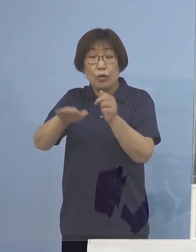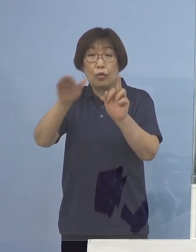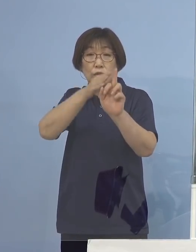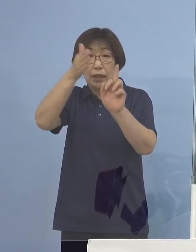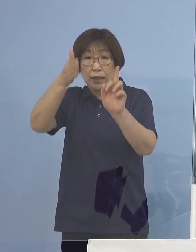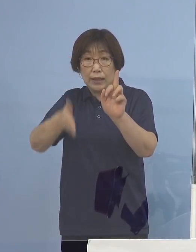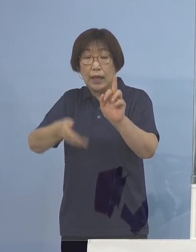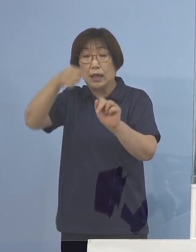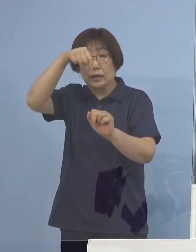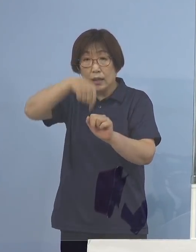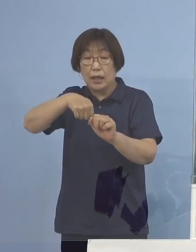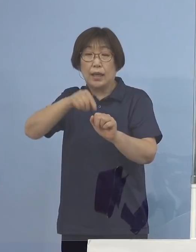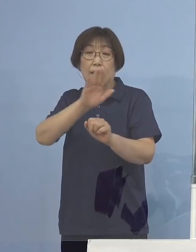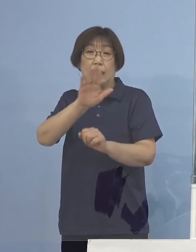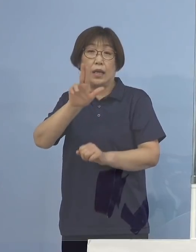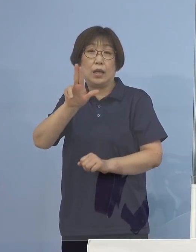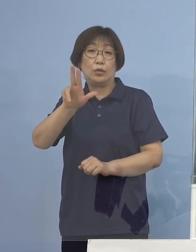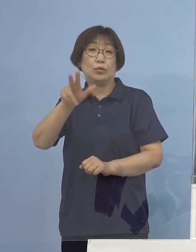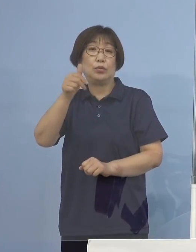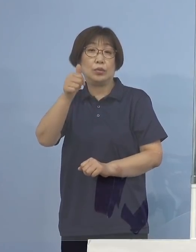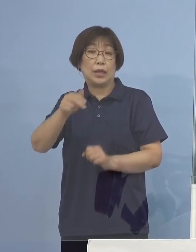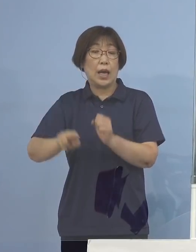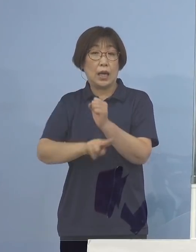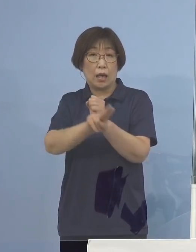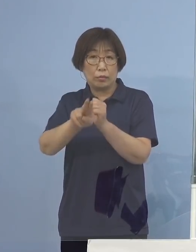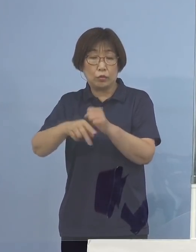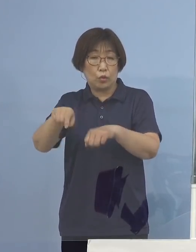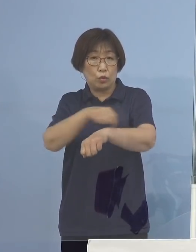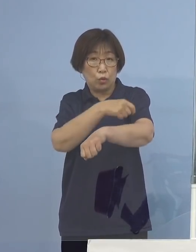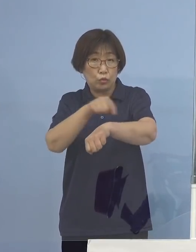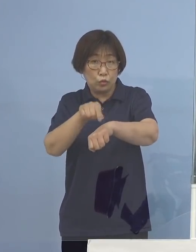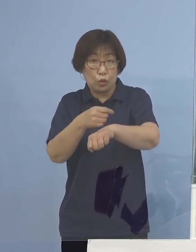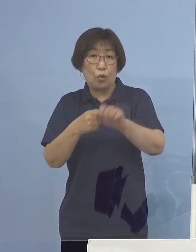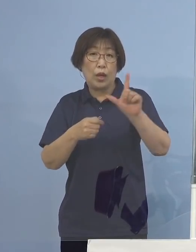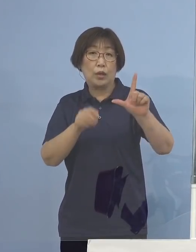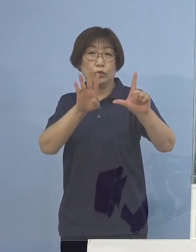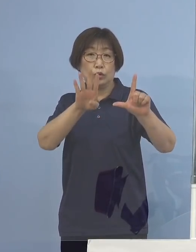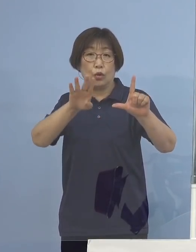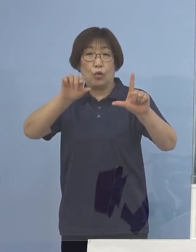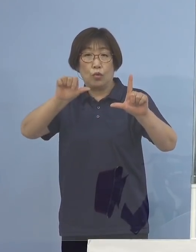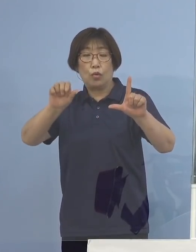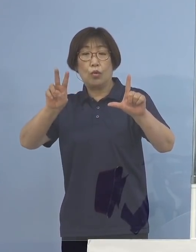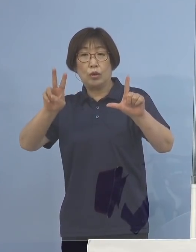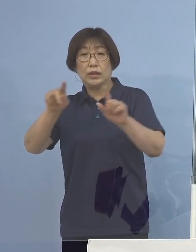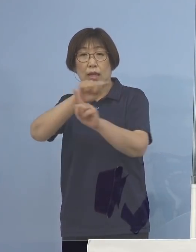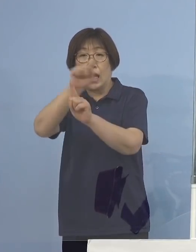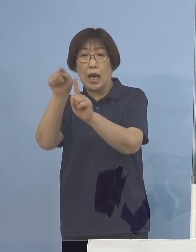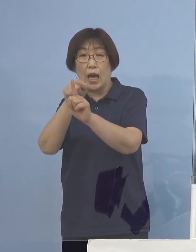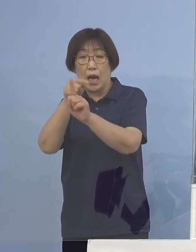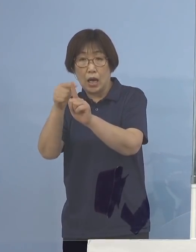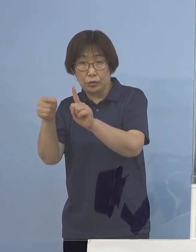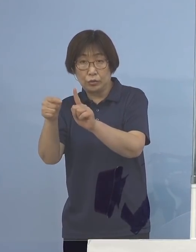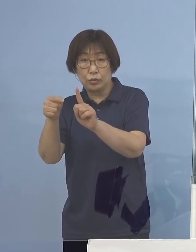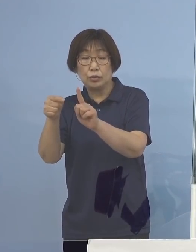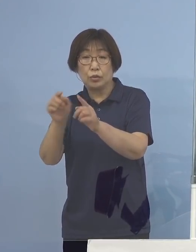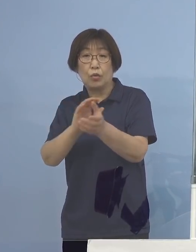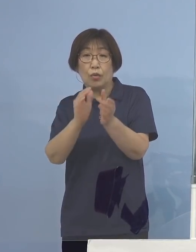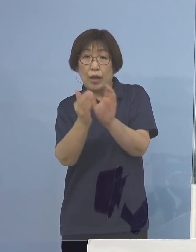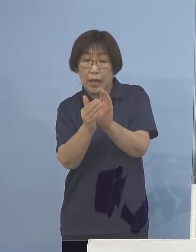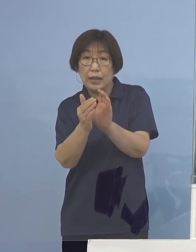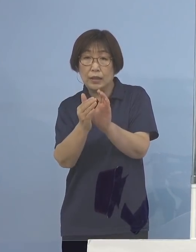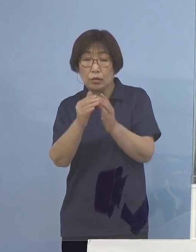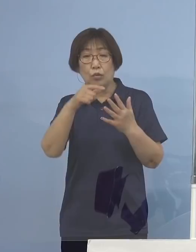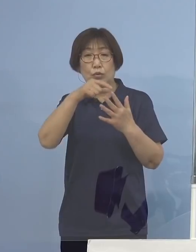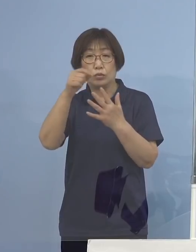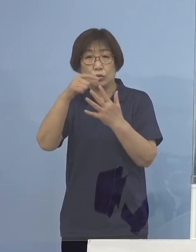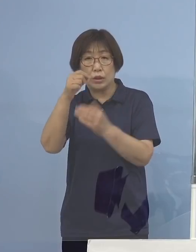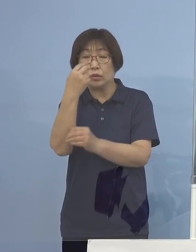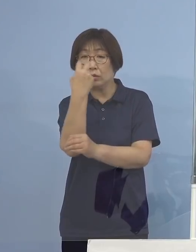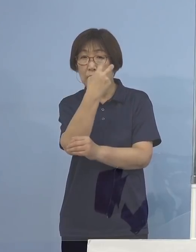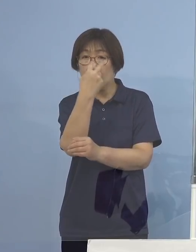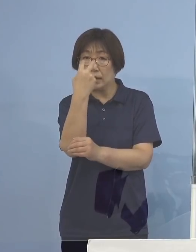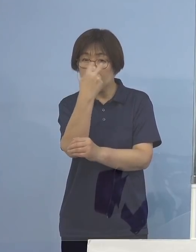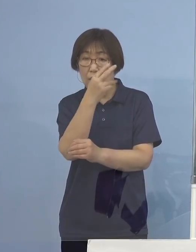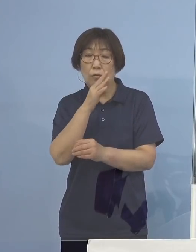デルタ株の特徴とされる L452R変異のスクリーニング検査を実施した結果